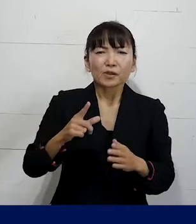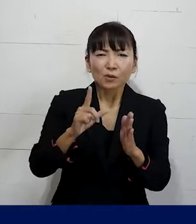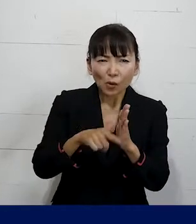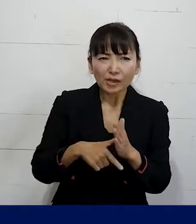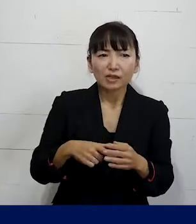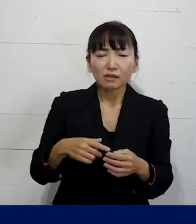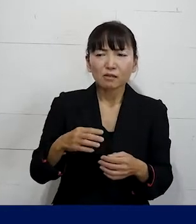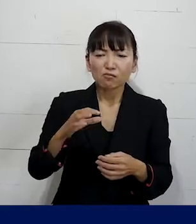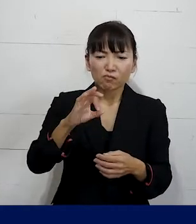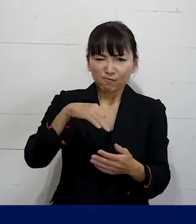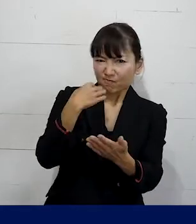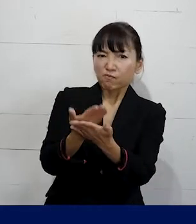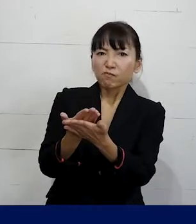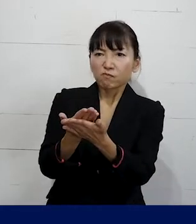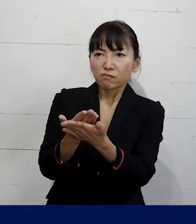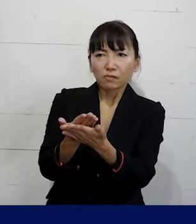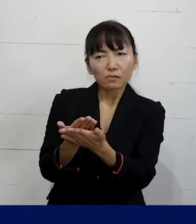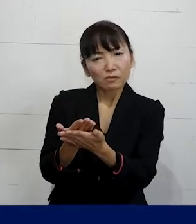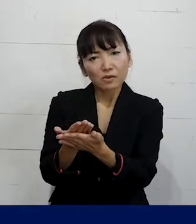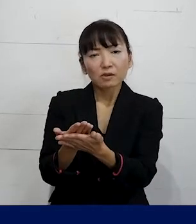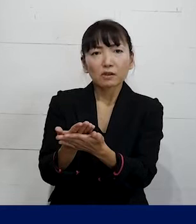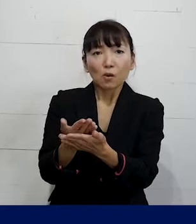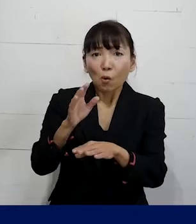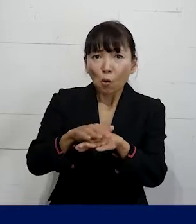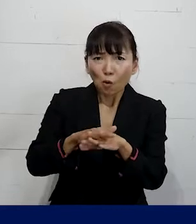金銭的に保障させるということだけではなくて